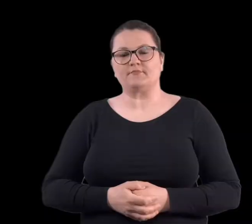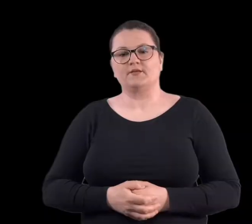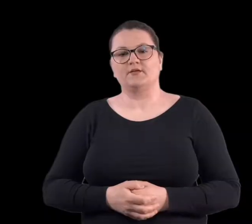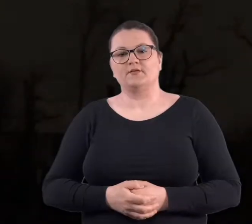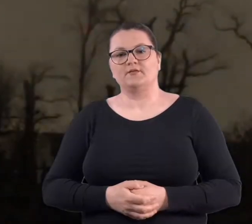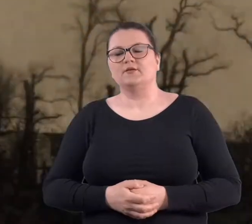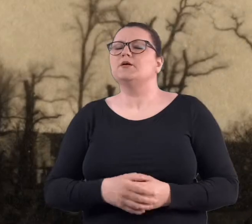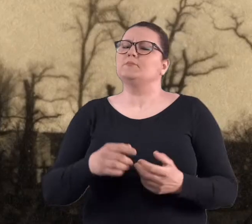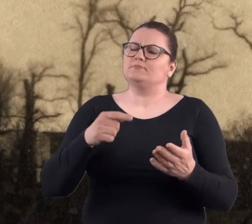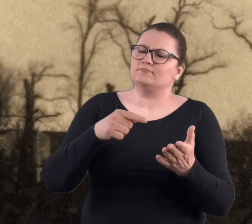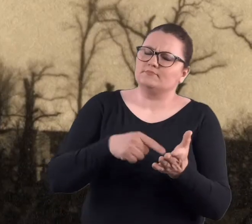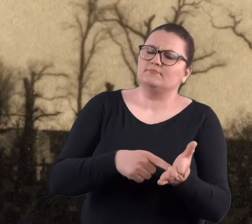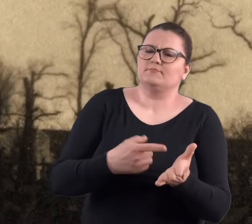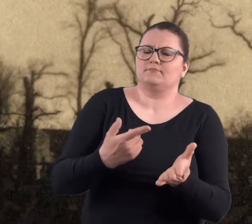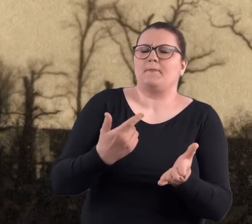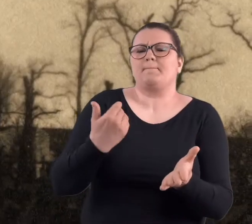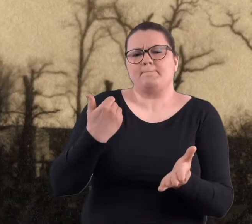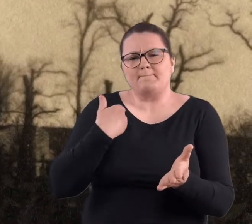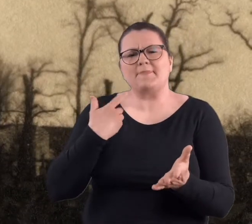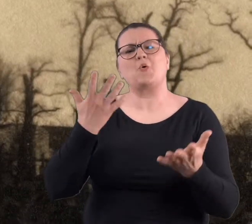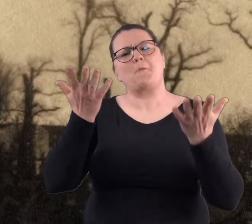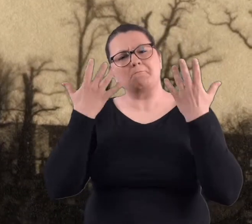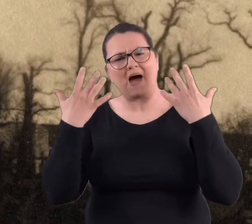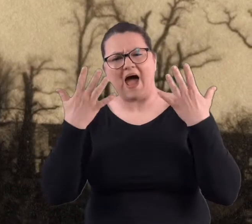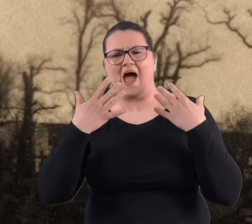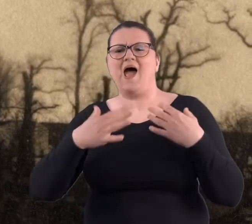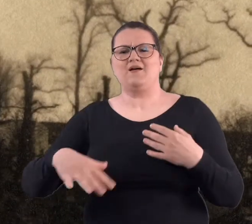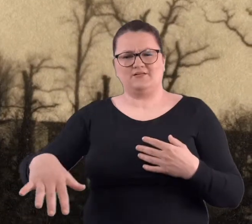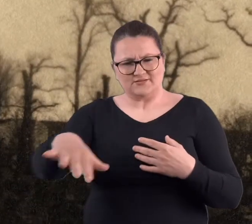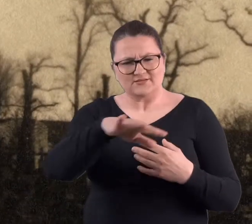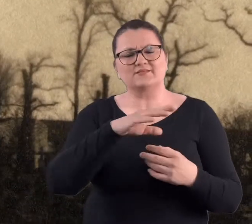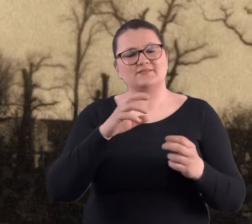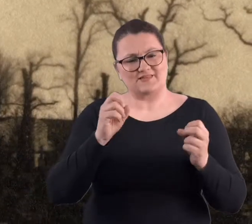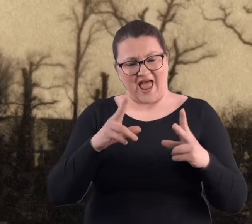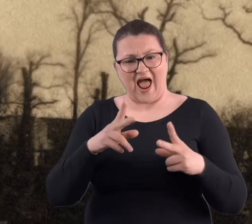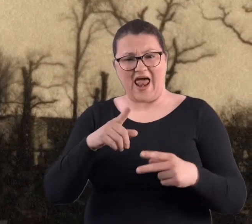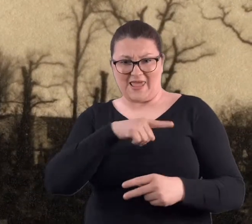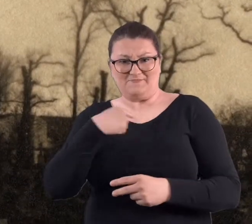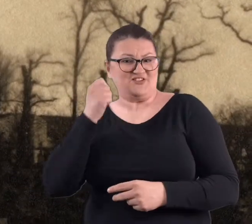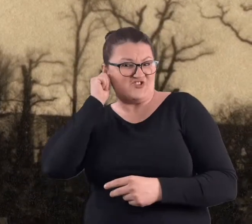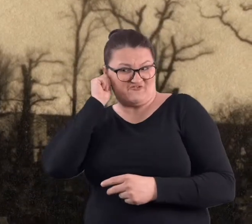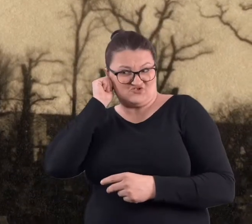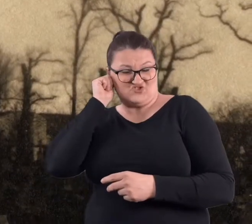No niby tam to był park, ale myśmy dziewczyny..